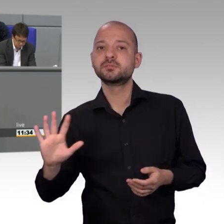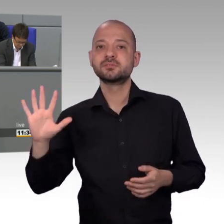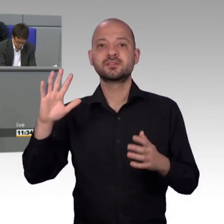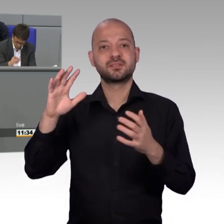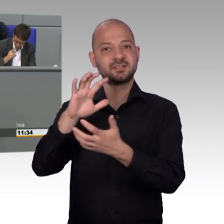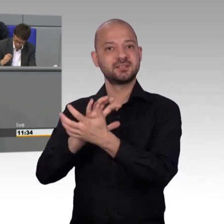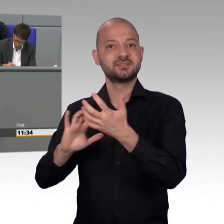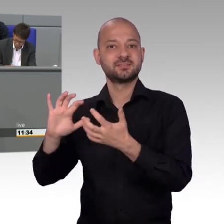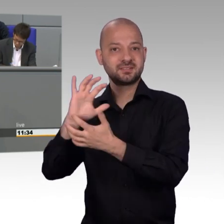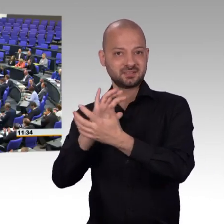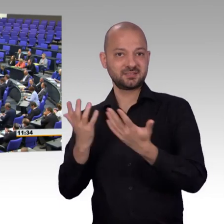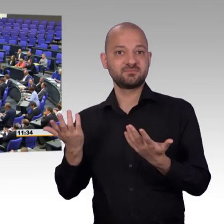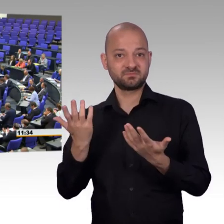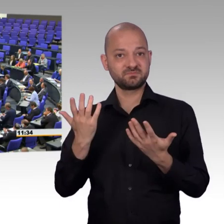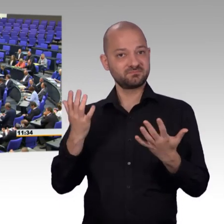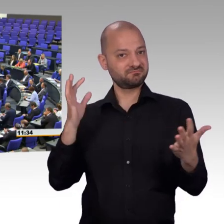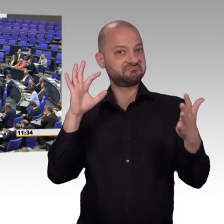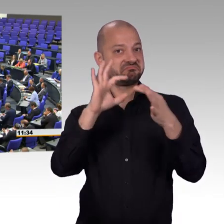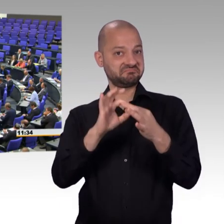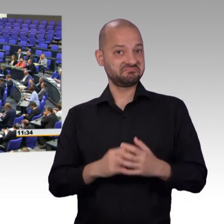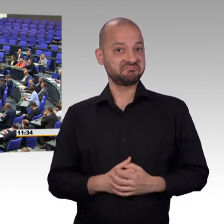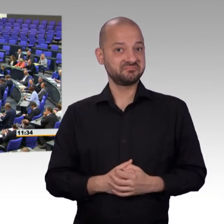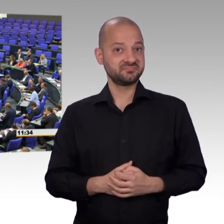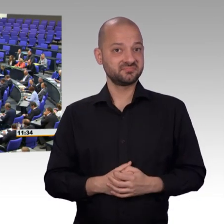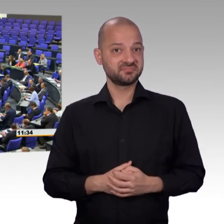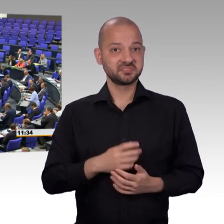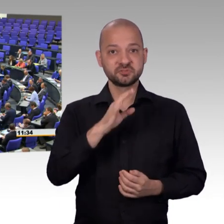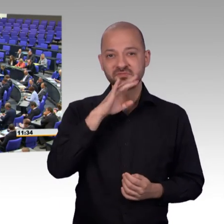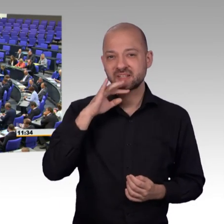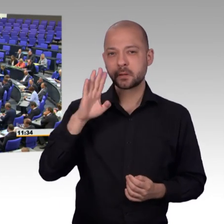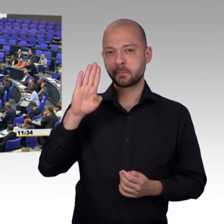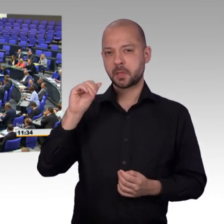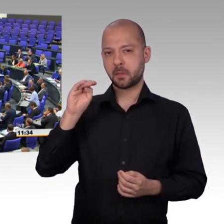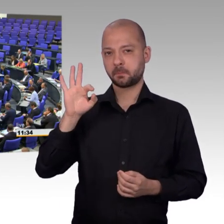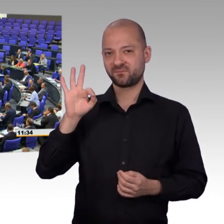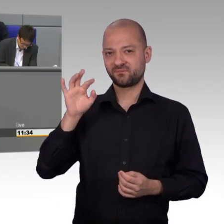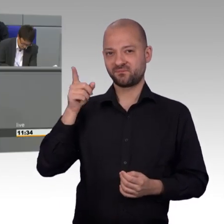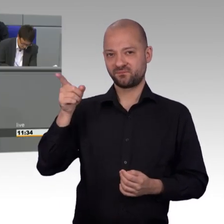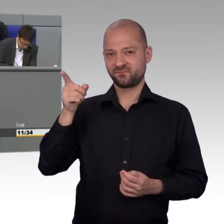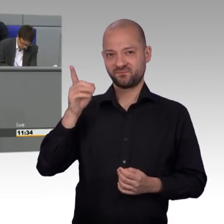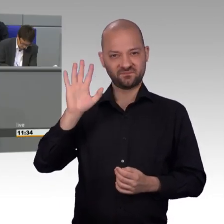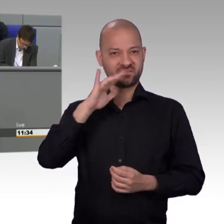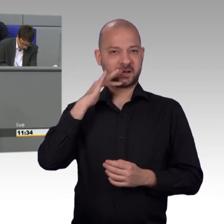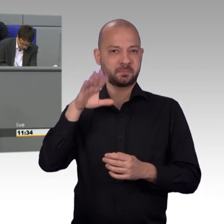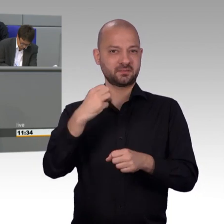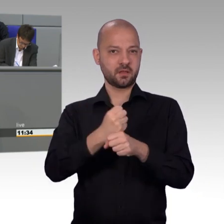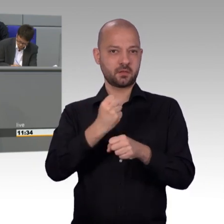[Beifall] Die rasante Steigerung der Anliegen zum Thema Gesundheit